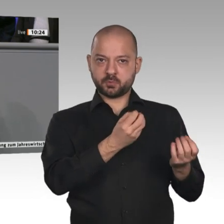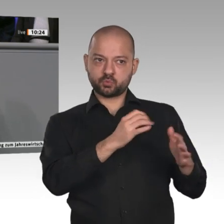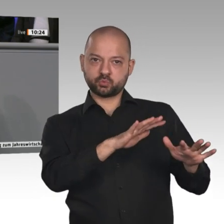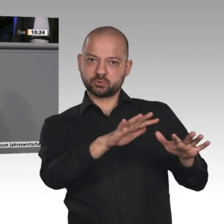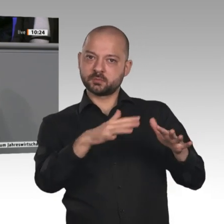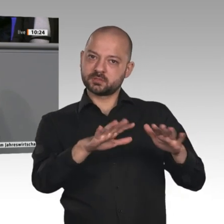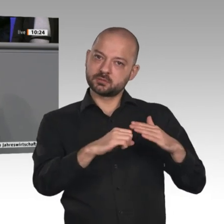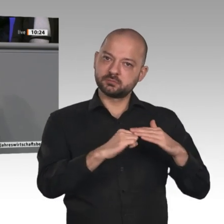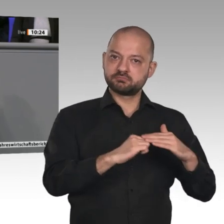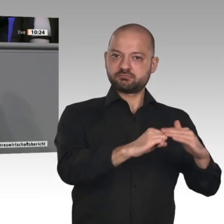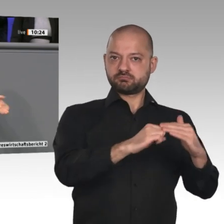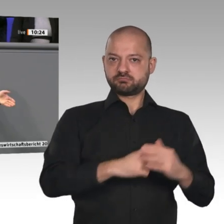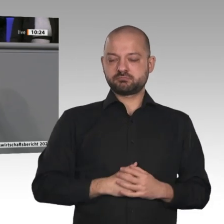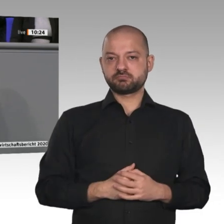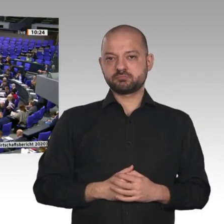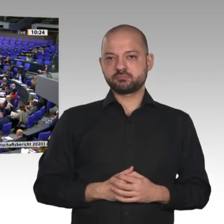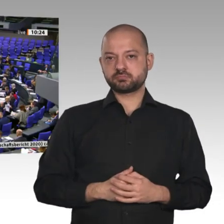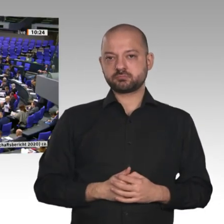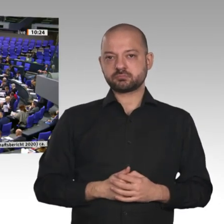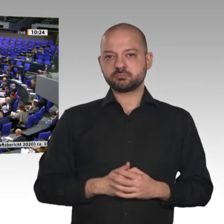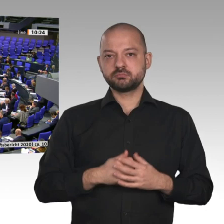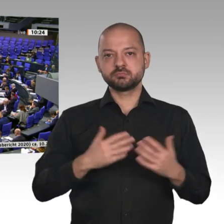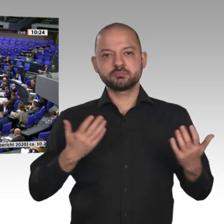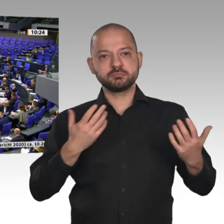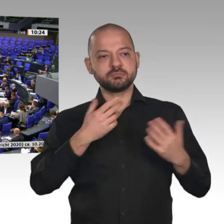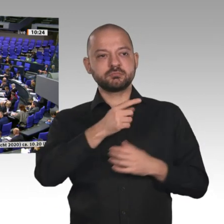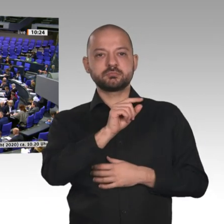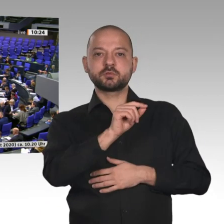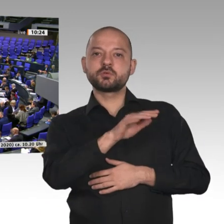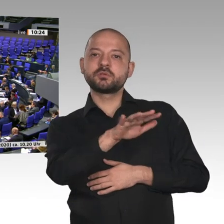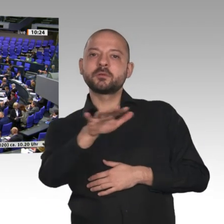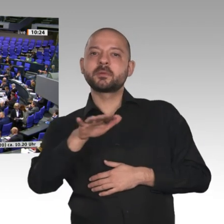Problem der Landwirtschaft ein Stück weit eingedämmt. Wesentlich für die Stärkung